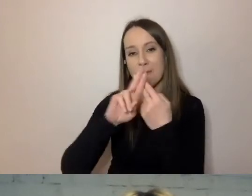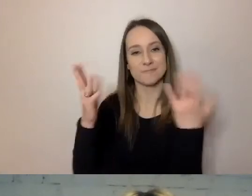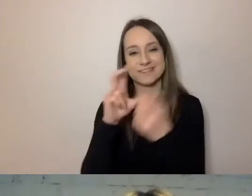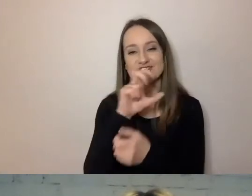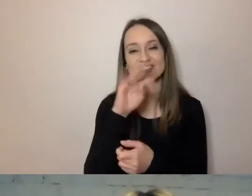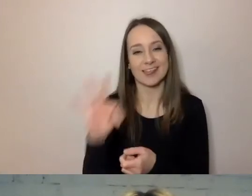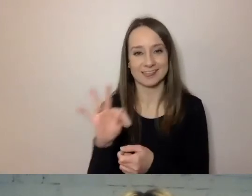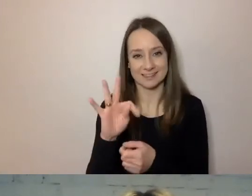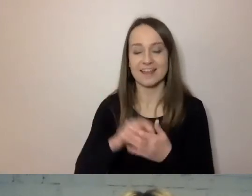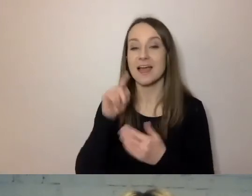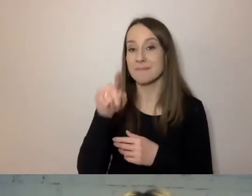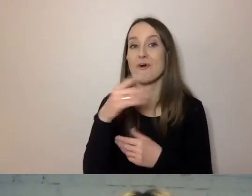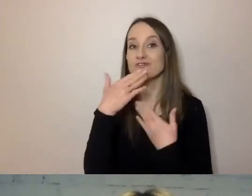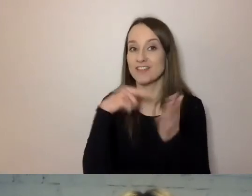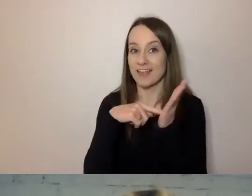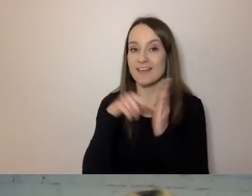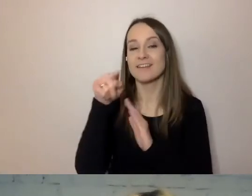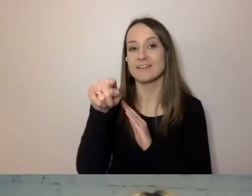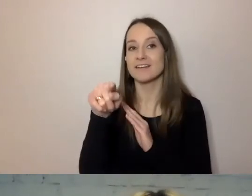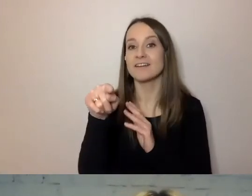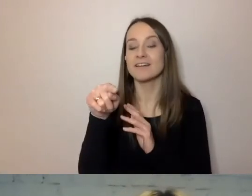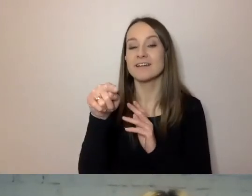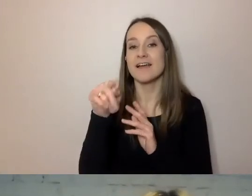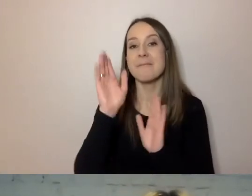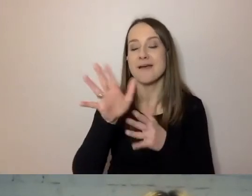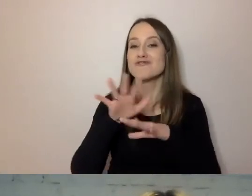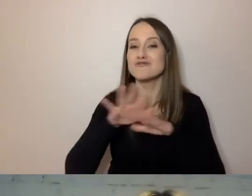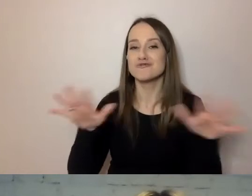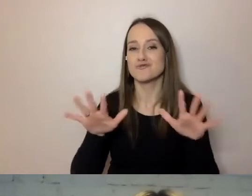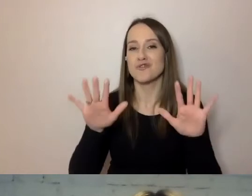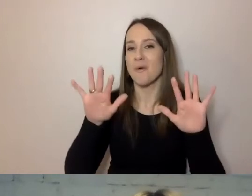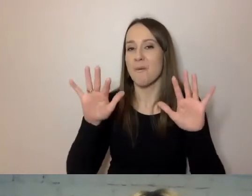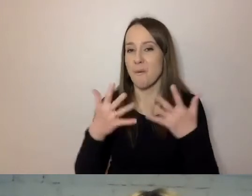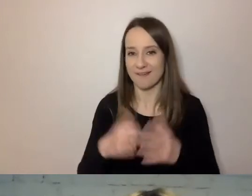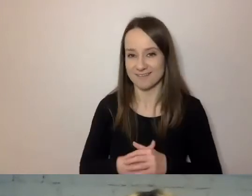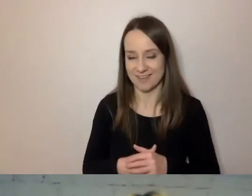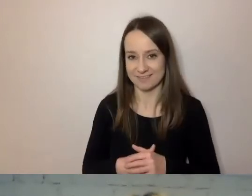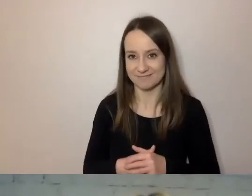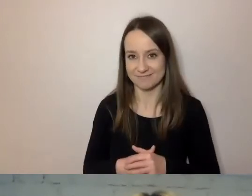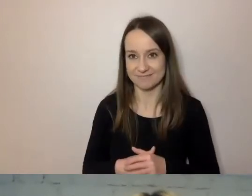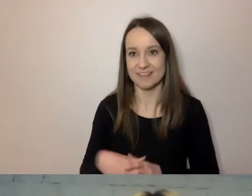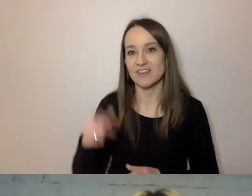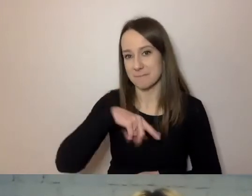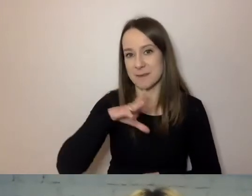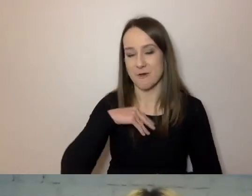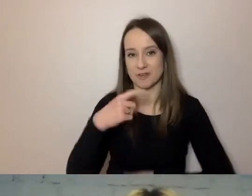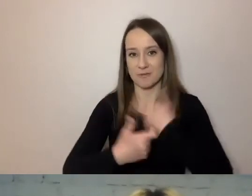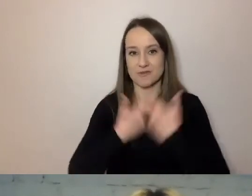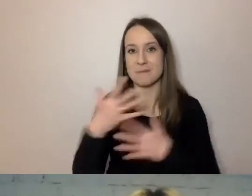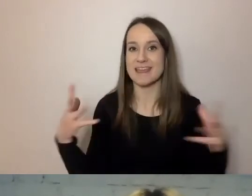Będzie dużo łatwiej to zrobić wspólnie.